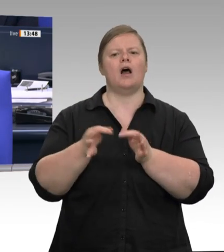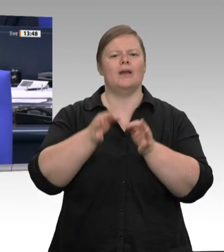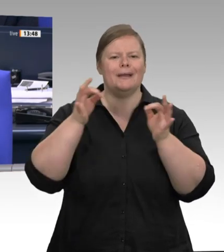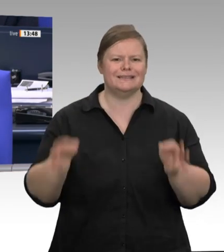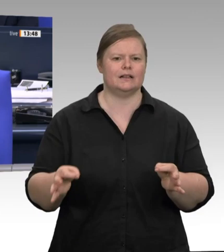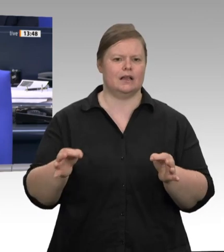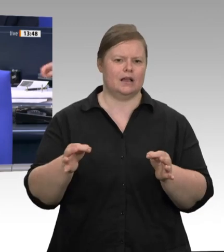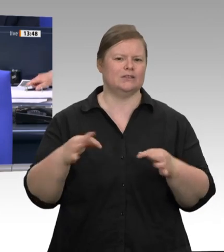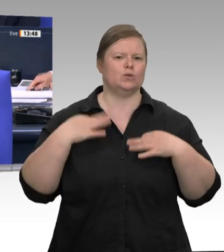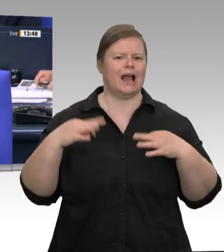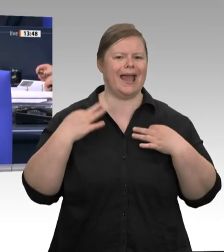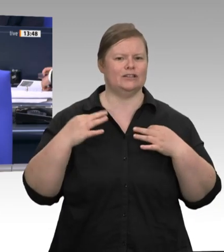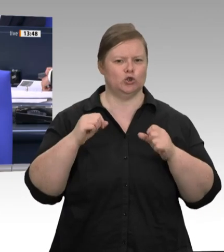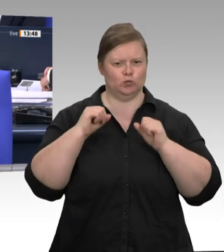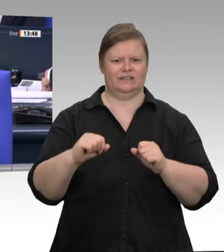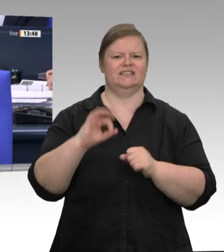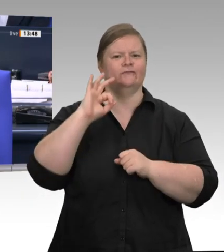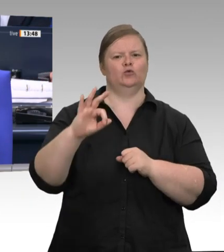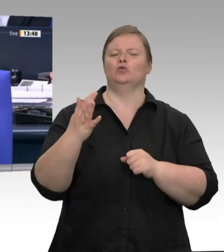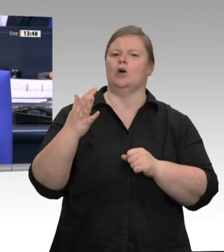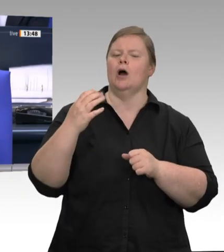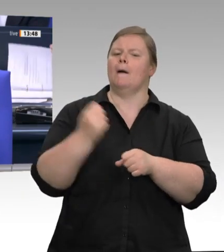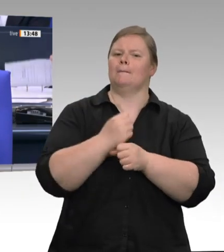wurde eine Dauer von 60 Minuten beschlossen.